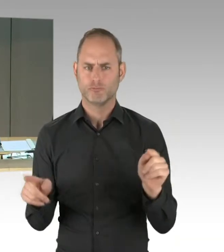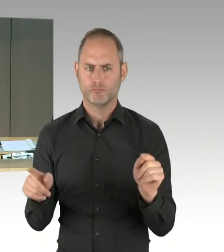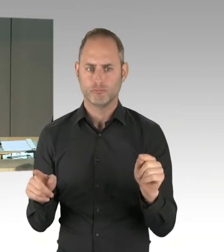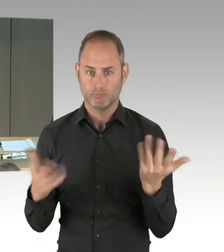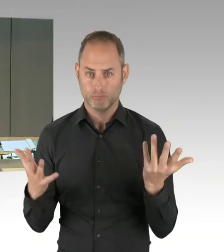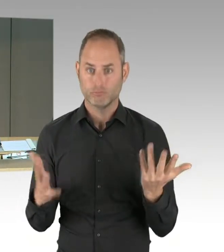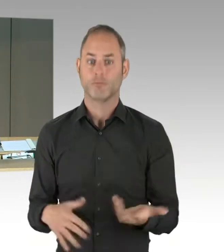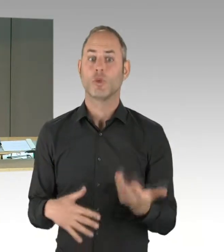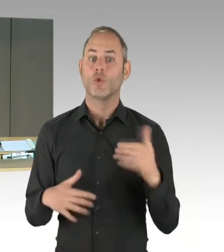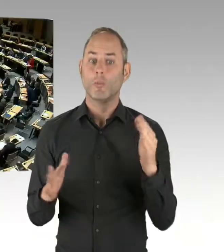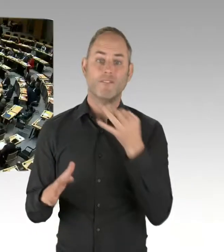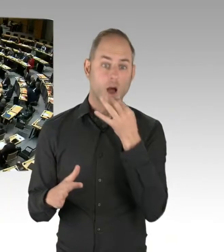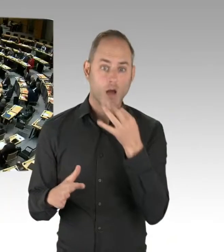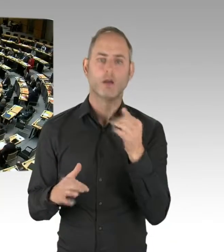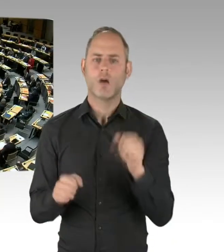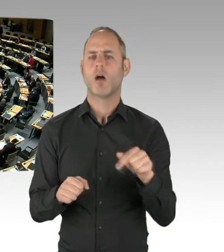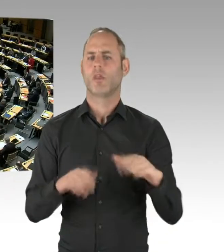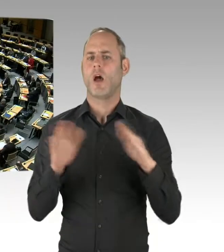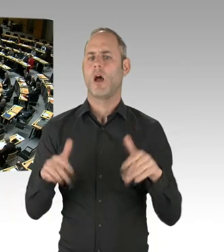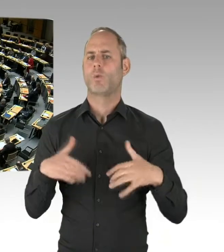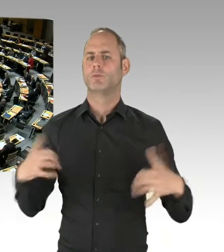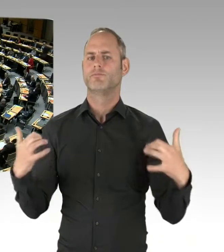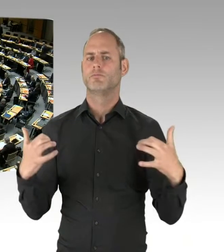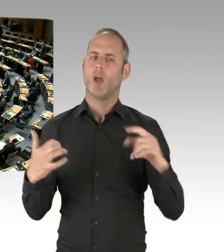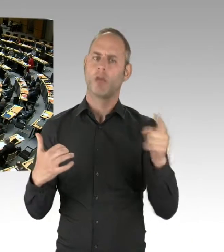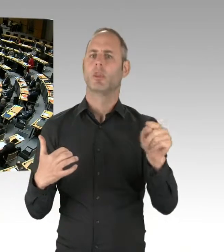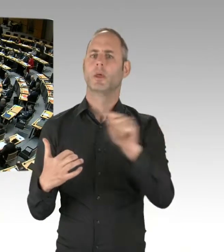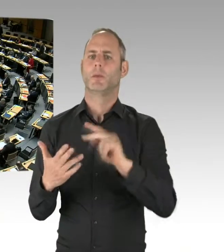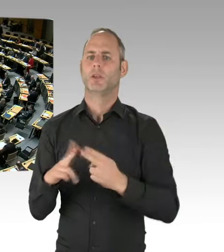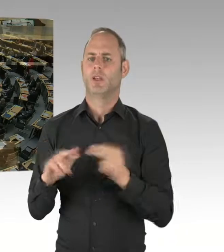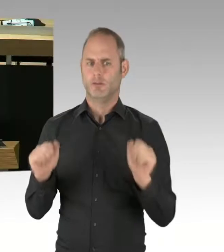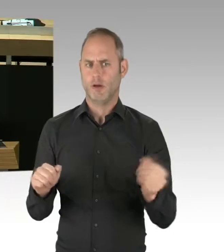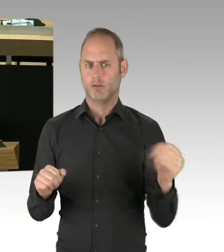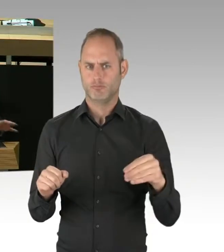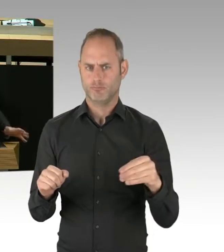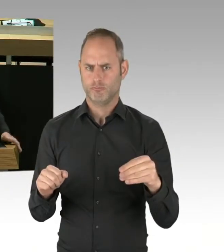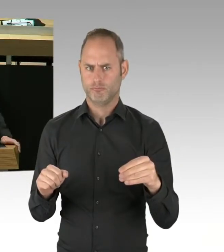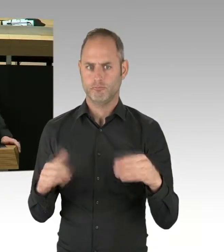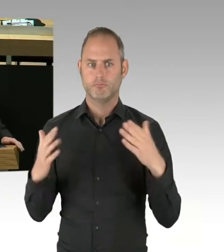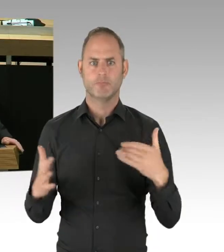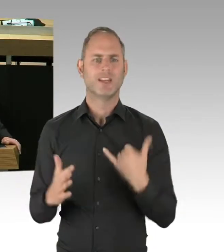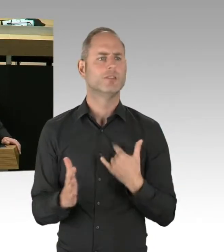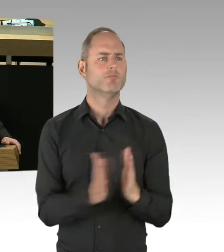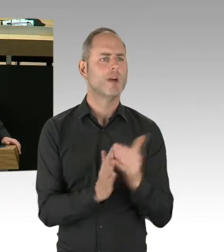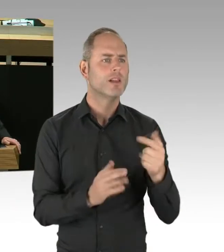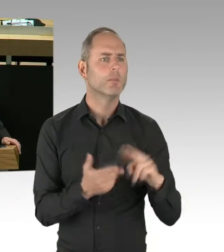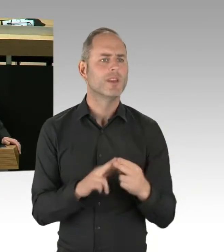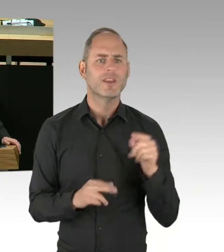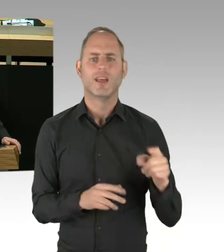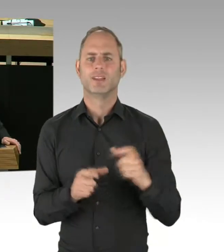Sie haben das Wort. Bitte schön. (Rednerwechsel) Danke, Herr Präsident, liebe Kolleginnen und Kollegen, ich frage den Senat: Wie ist der aktuelle Sachstand